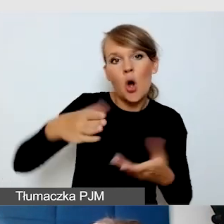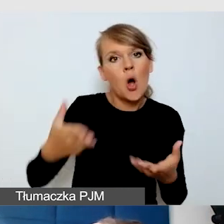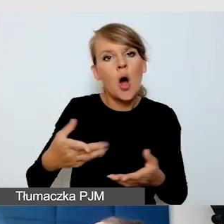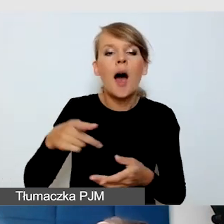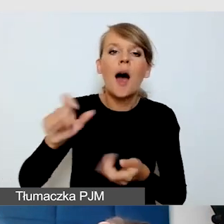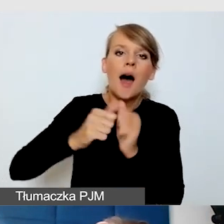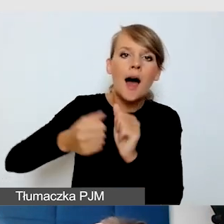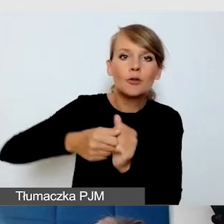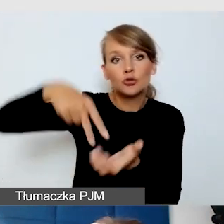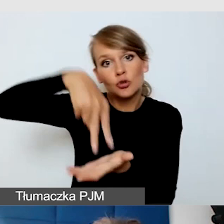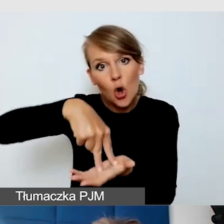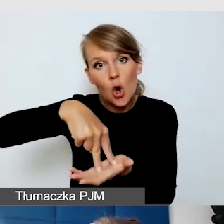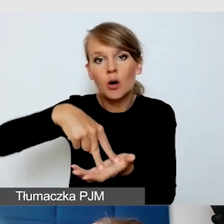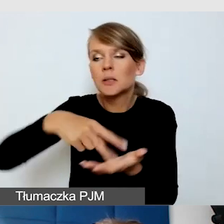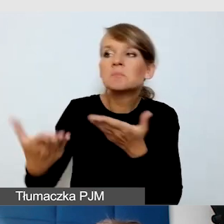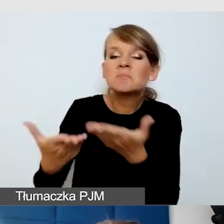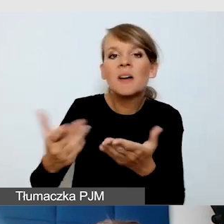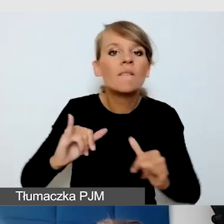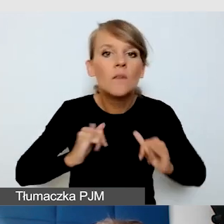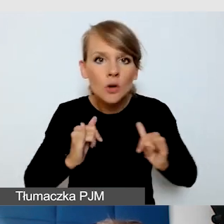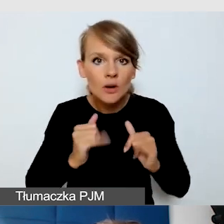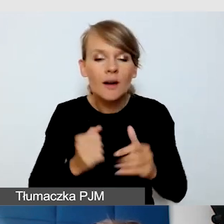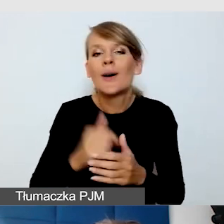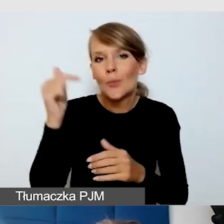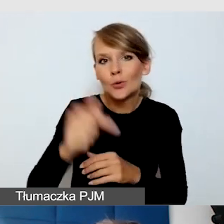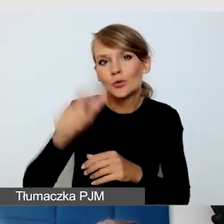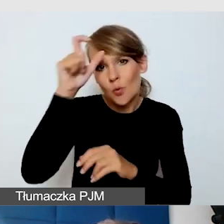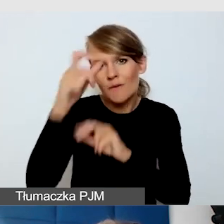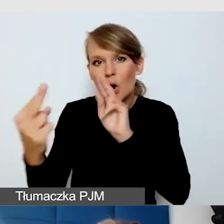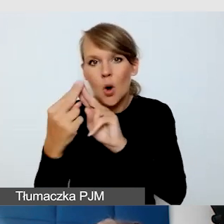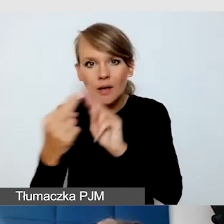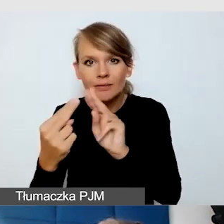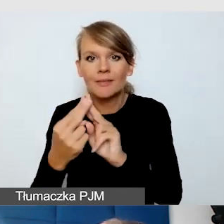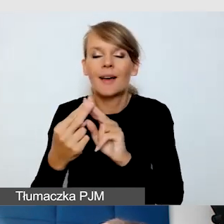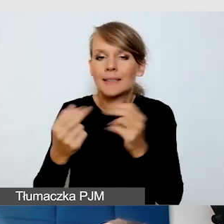Trzeba być w kontakcie z człowiekiem i zadbać o jego komfort pracy.